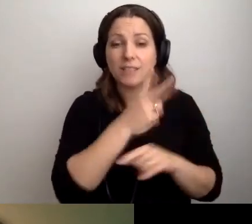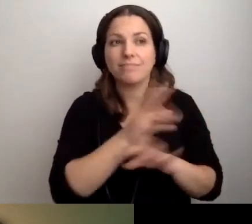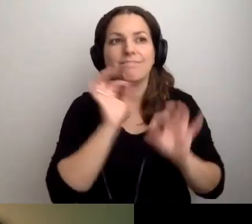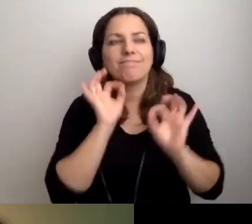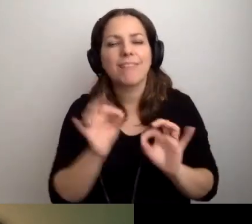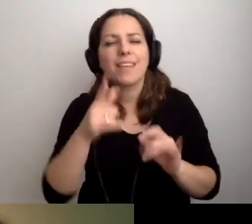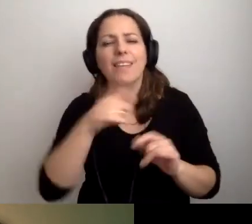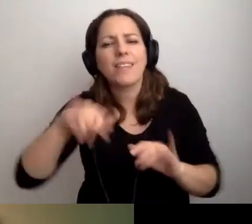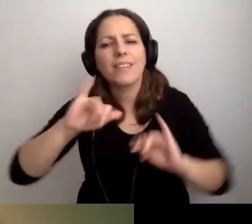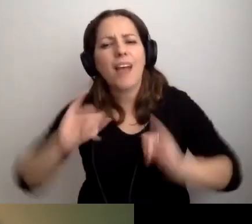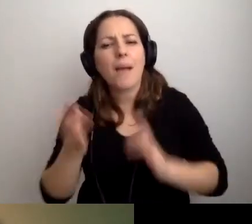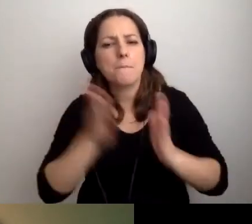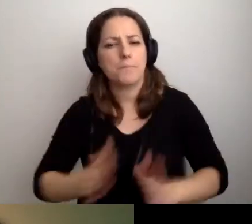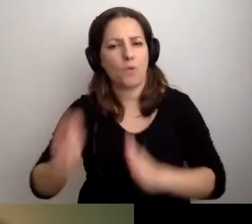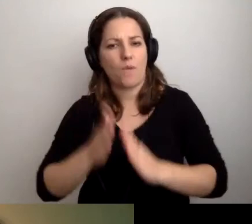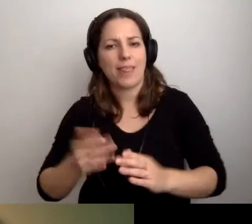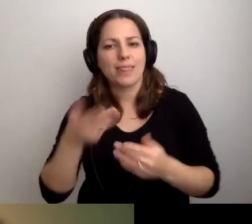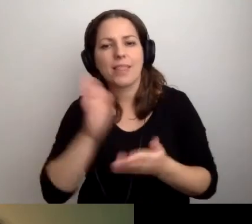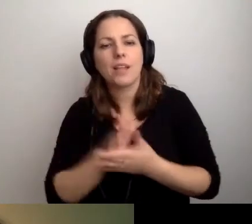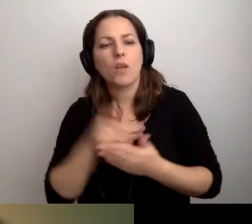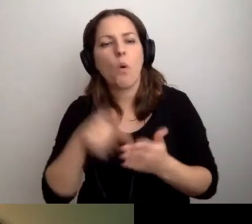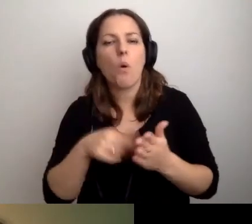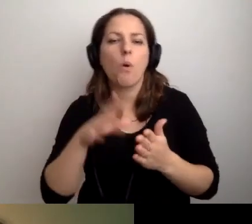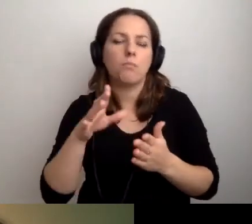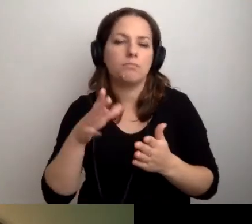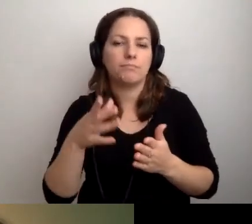Jak jesteśmy przygotowani nie tylko z uwagi na stronę internetową